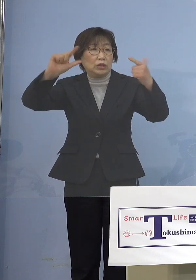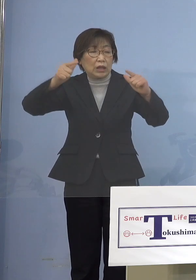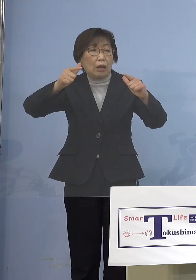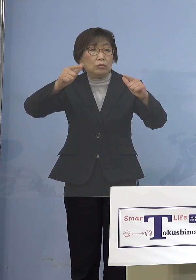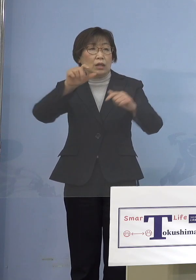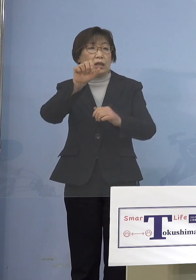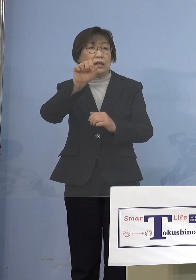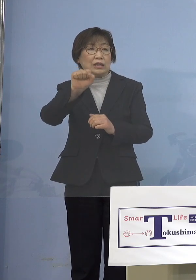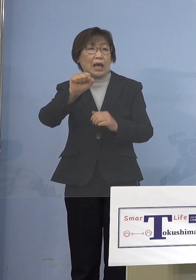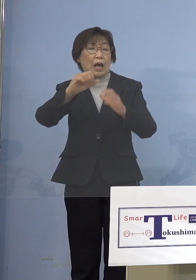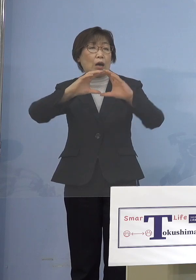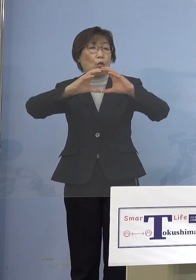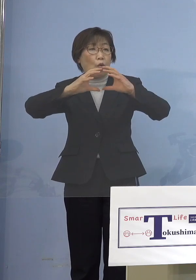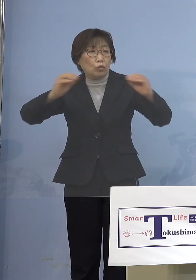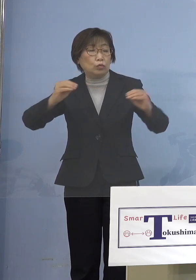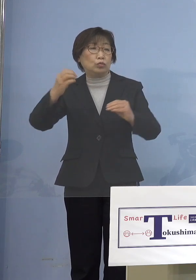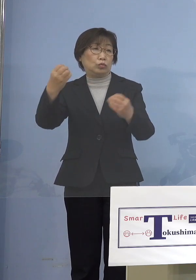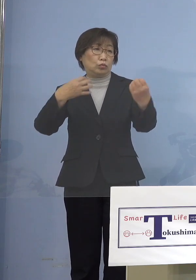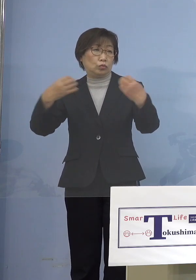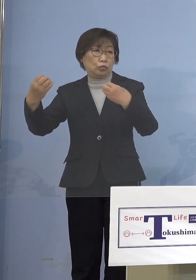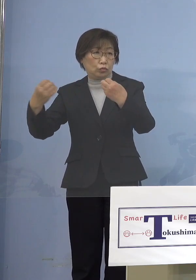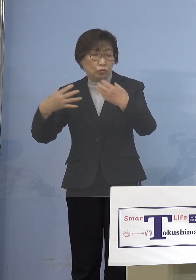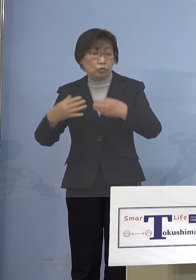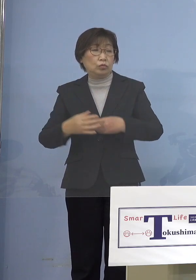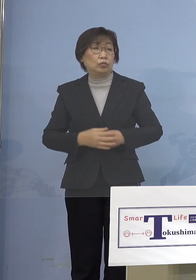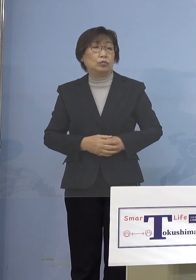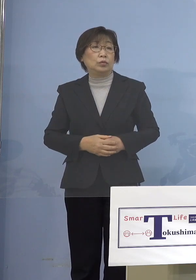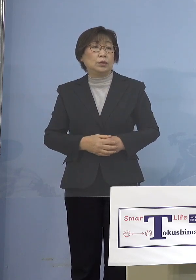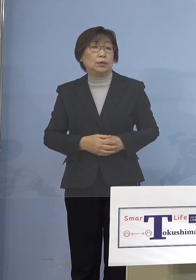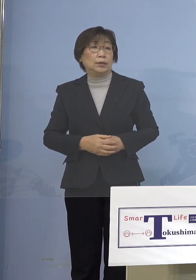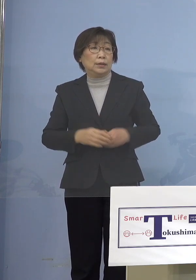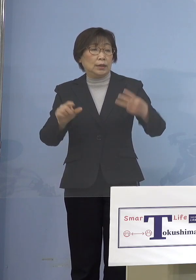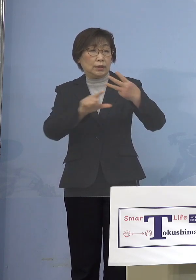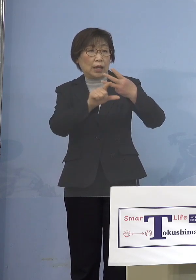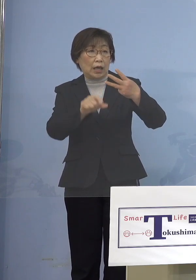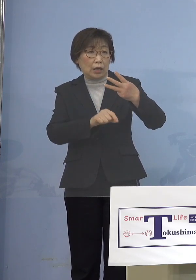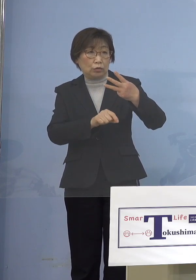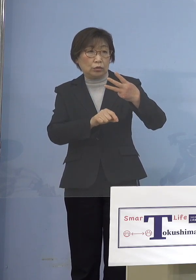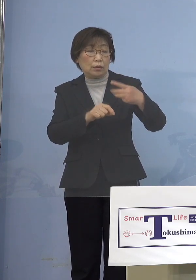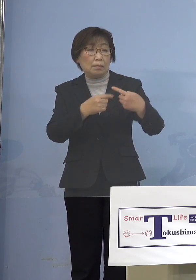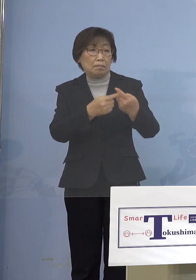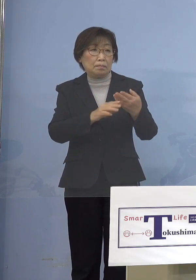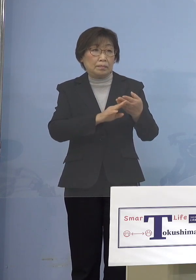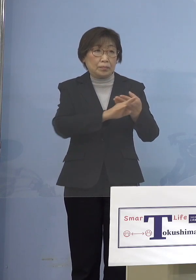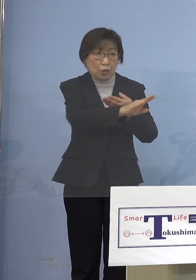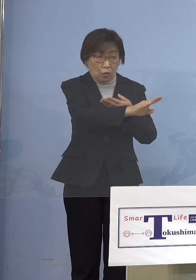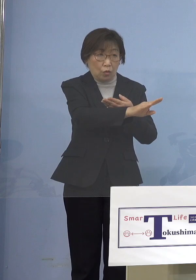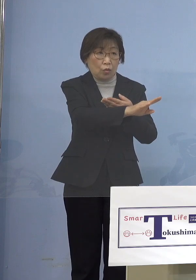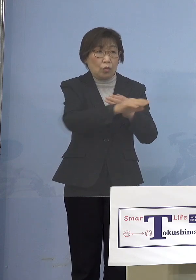そうなってくると3月になると大きく フェーズが変わってくるんじゃないか